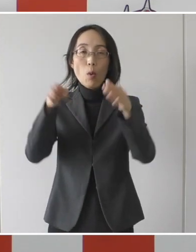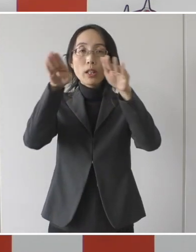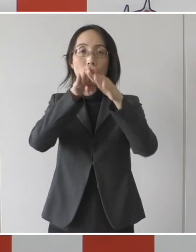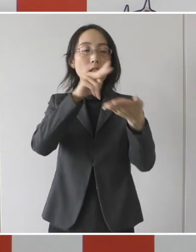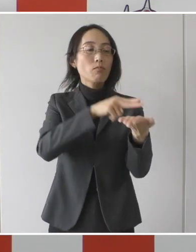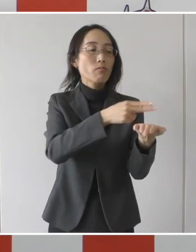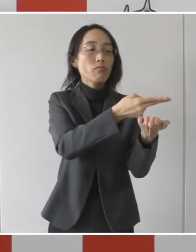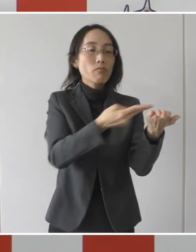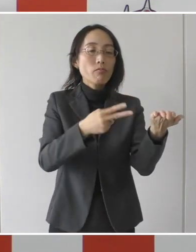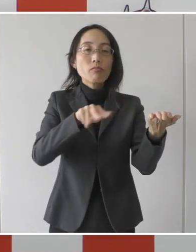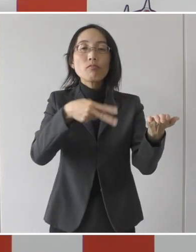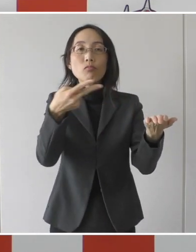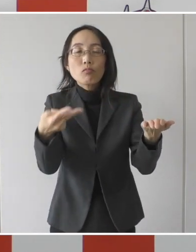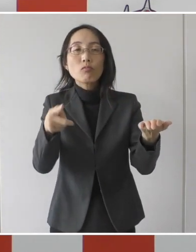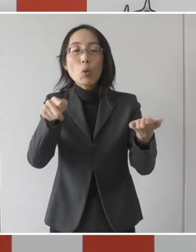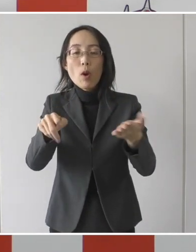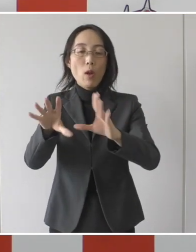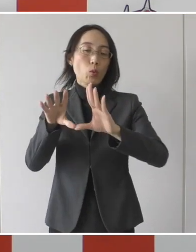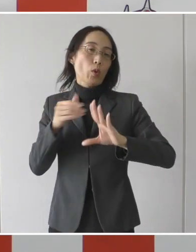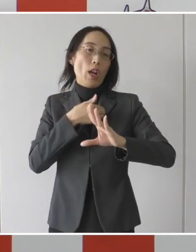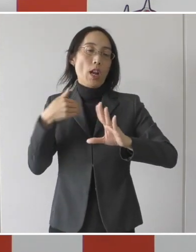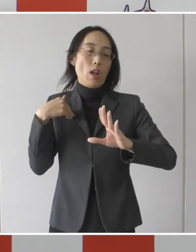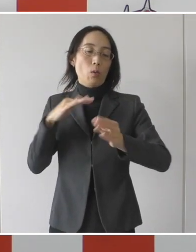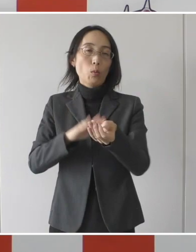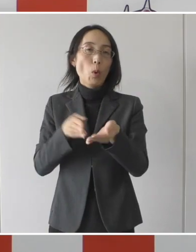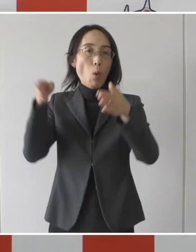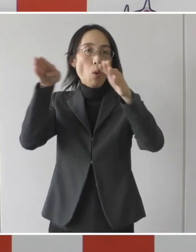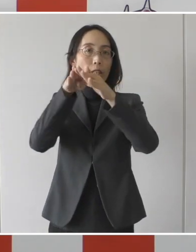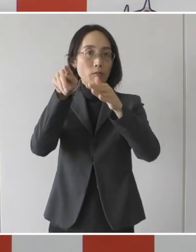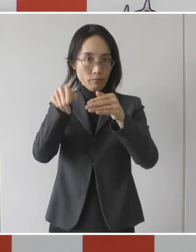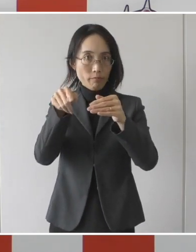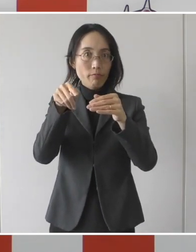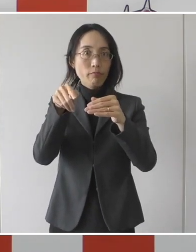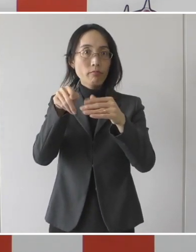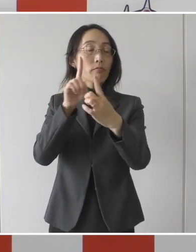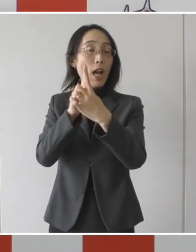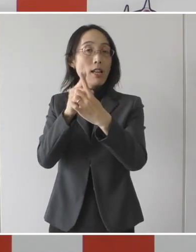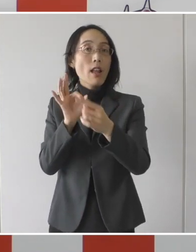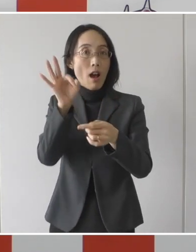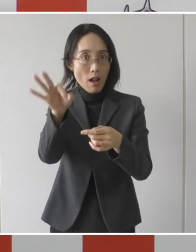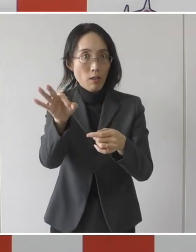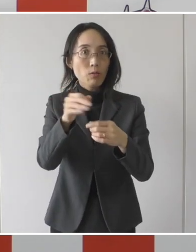受け入れて頂く民間の病院、回復病院と直接受けると、